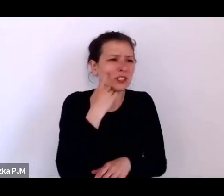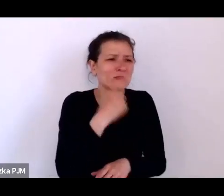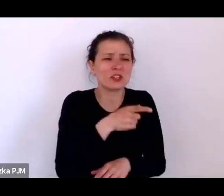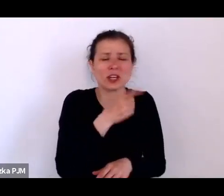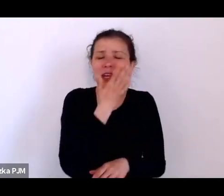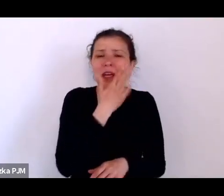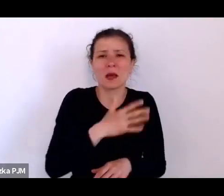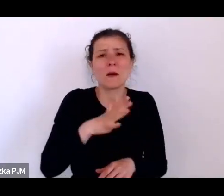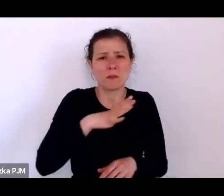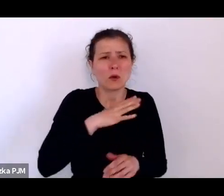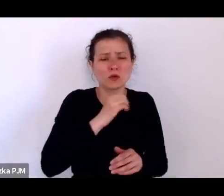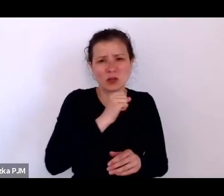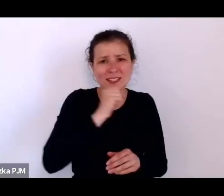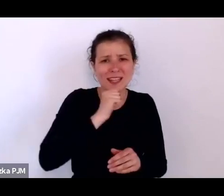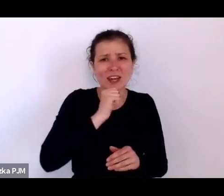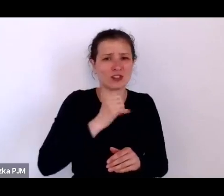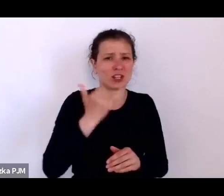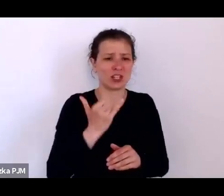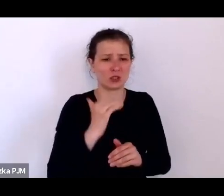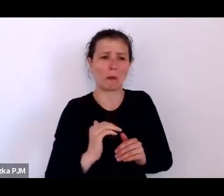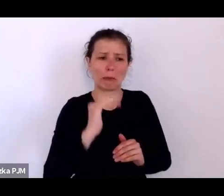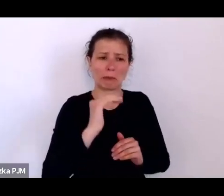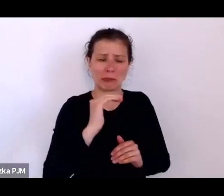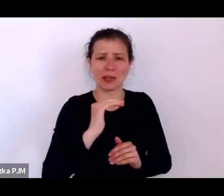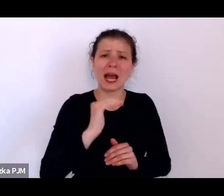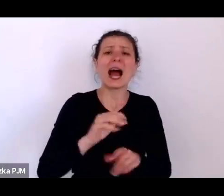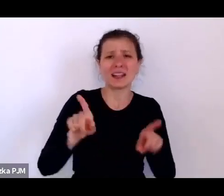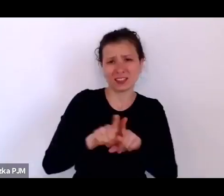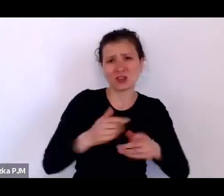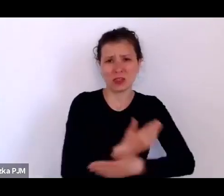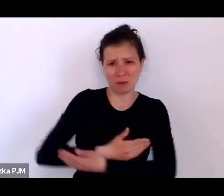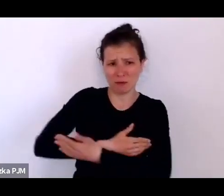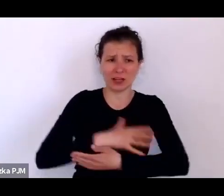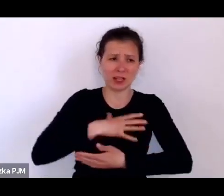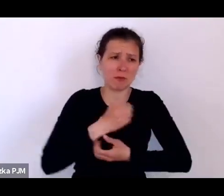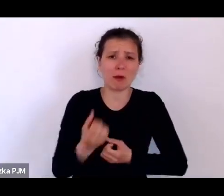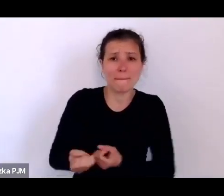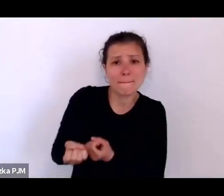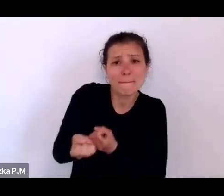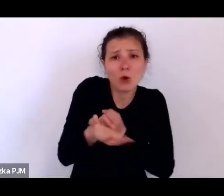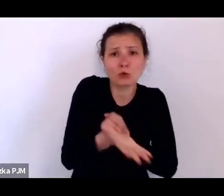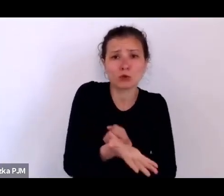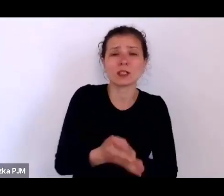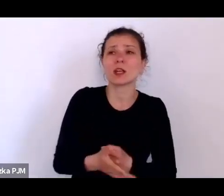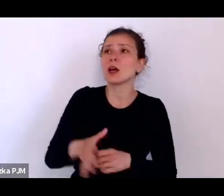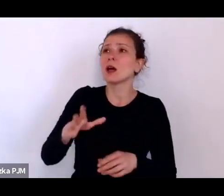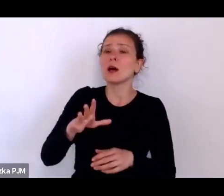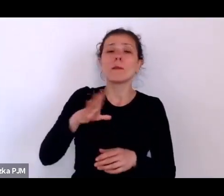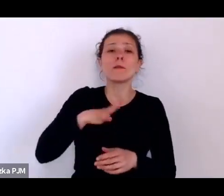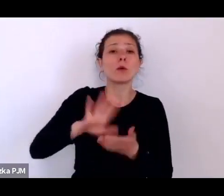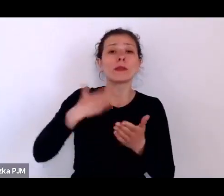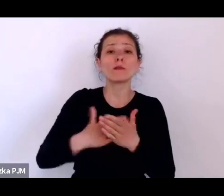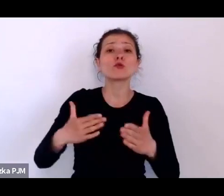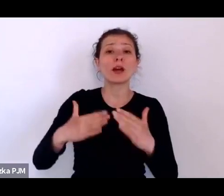poza tym np. w domu Ojca Baudoina znakowano tatuażem dziecko.